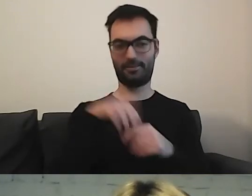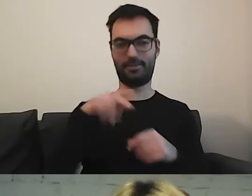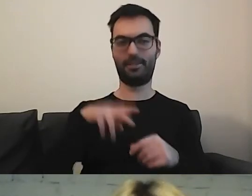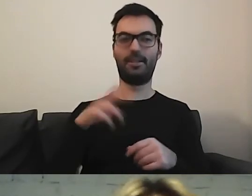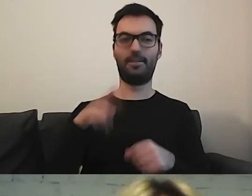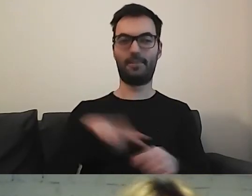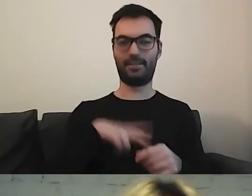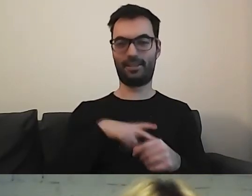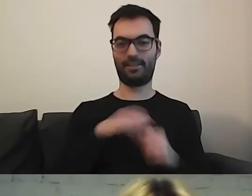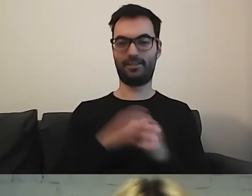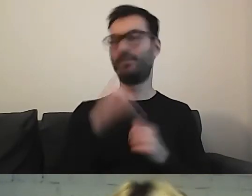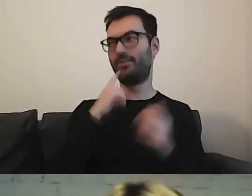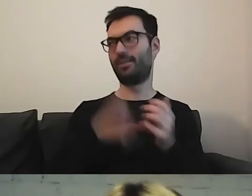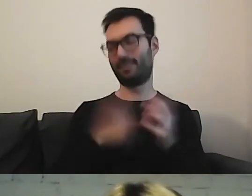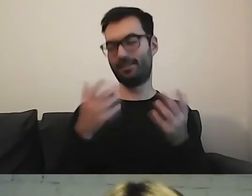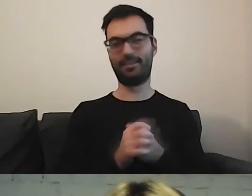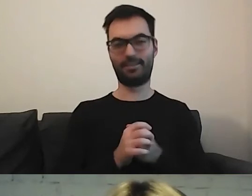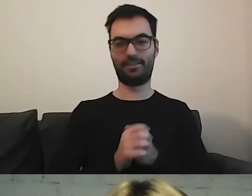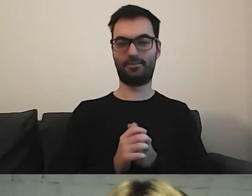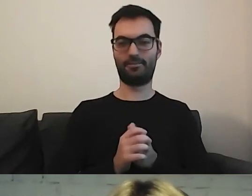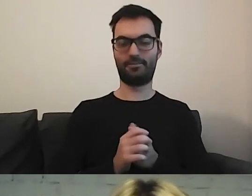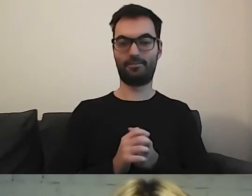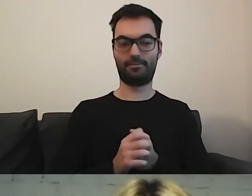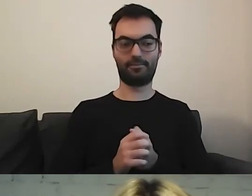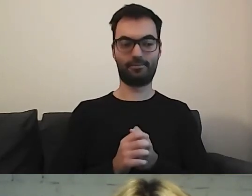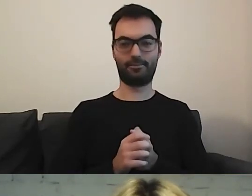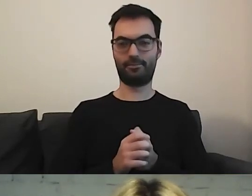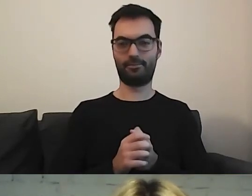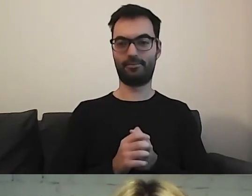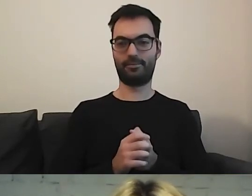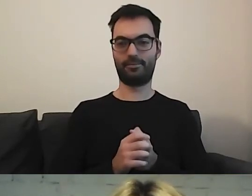MAŁGORZATA: No właśnie. Control+F i „dostępność”.